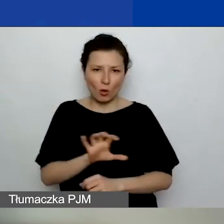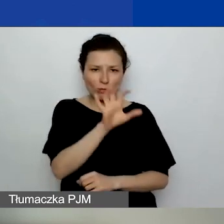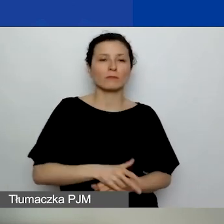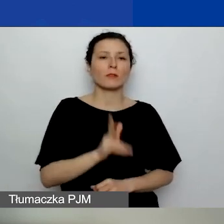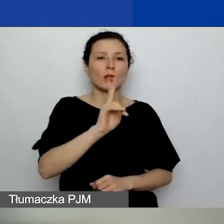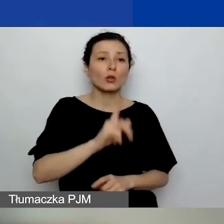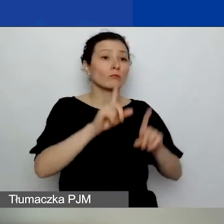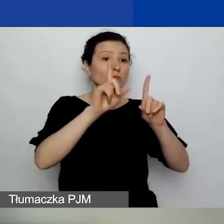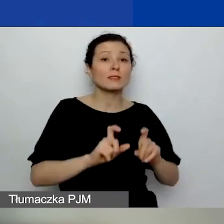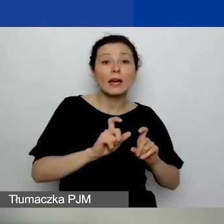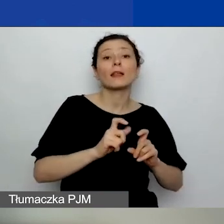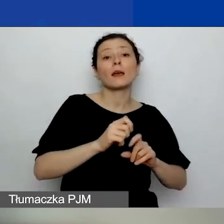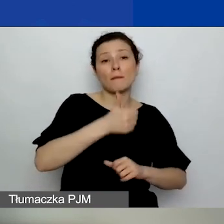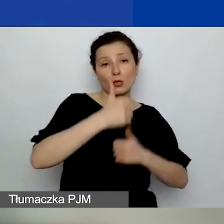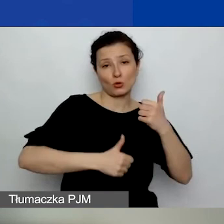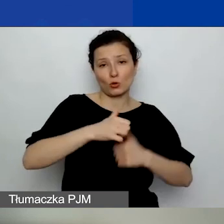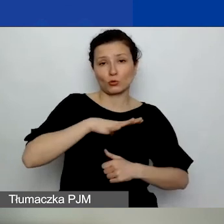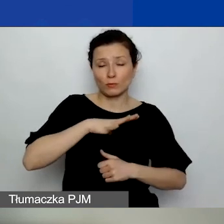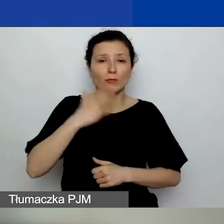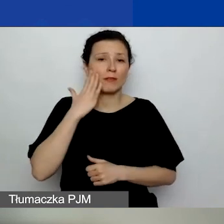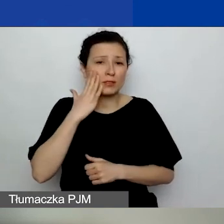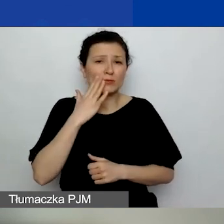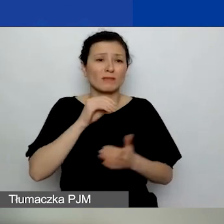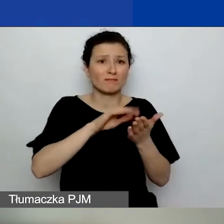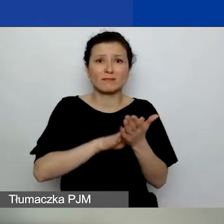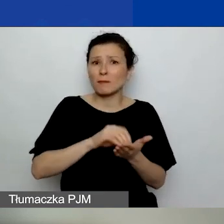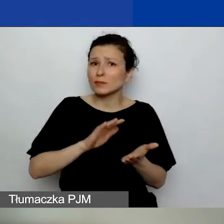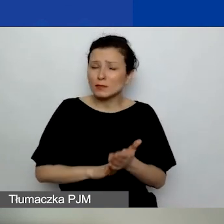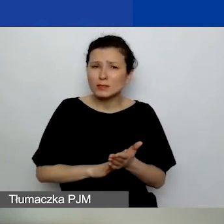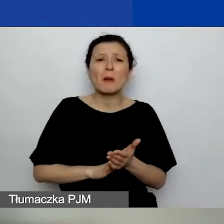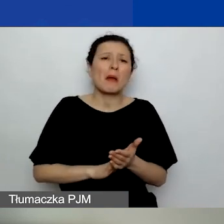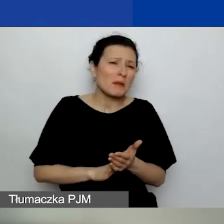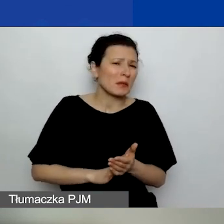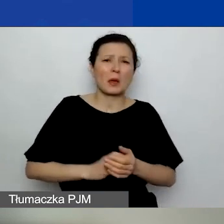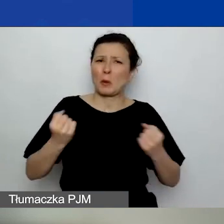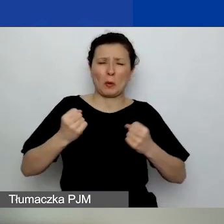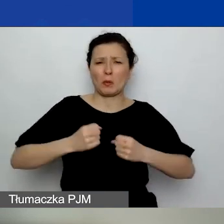wiedzą, że te zapisy są o wiele mniej restrykcyjne, niż były.